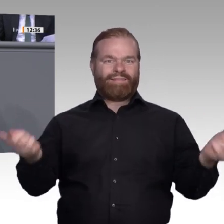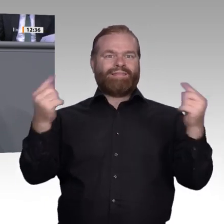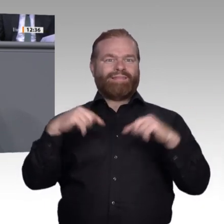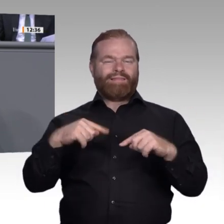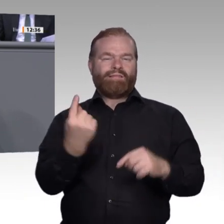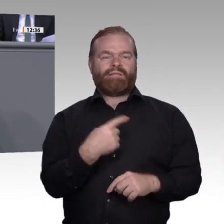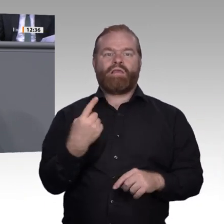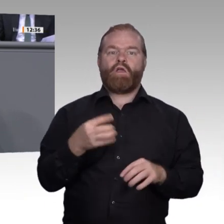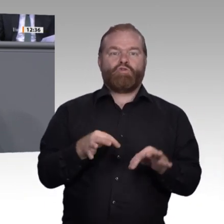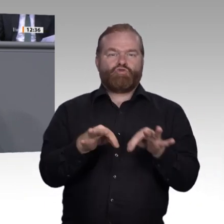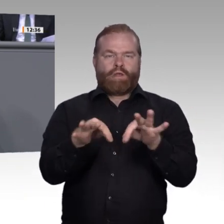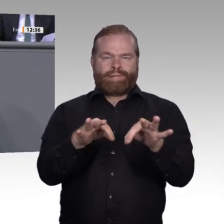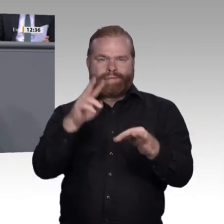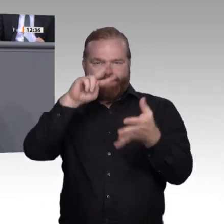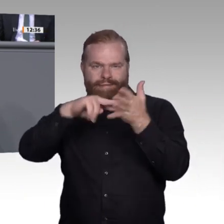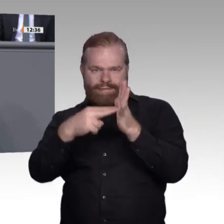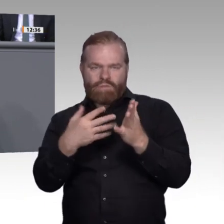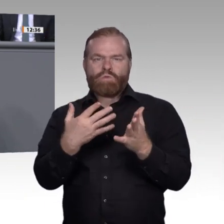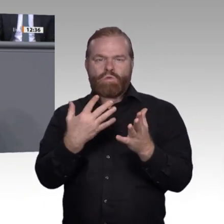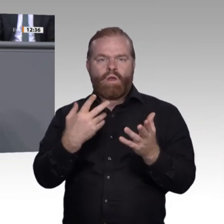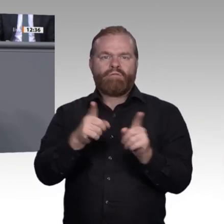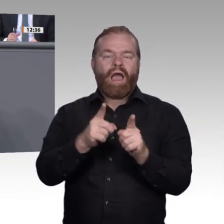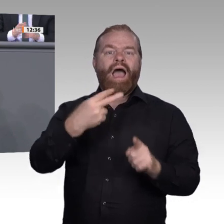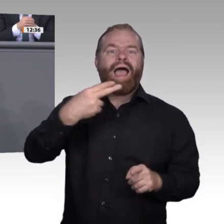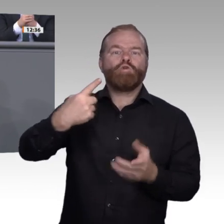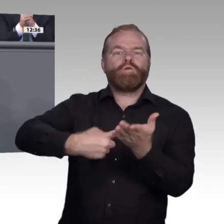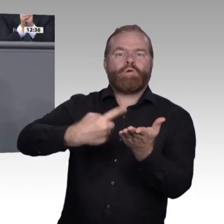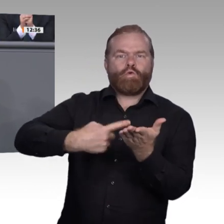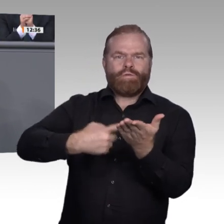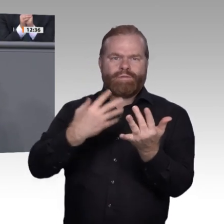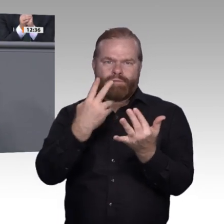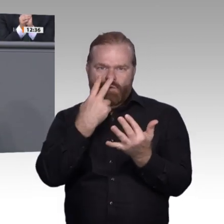auch eine Stärkung der überbetrieblichen Ausbildungsstätten in den Fokus